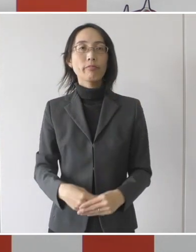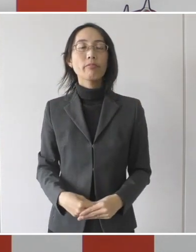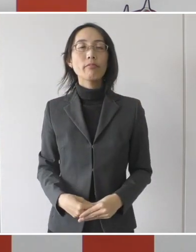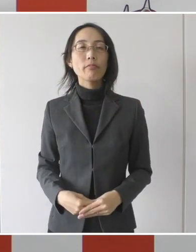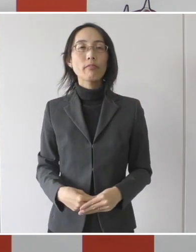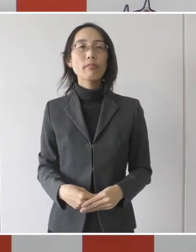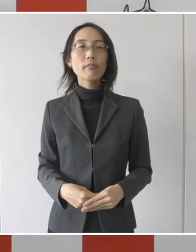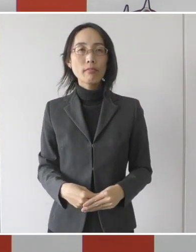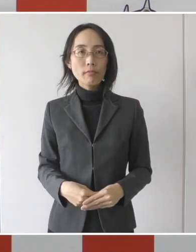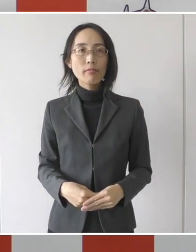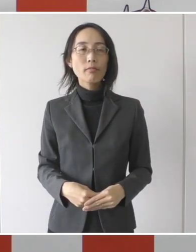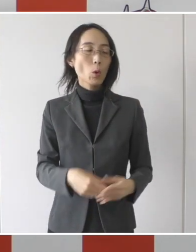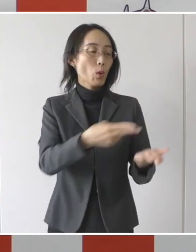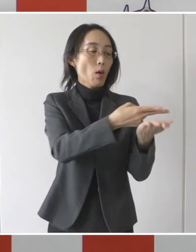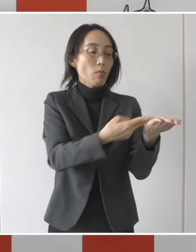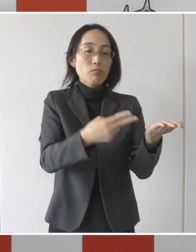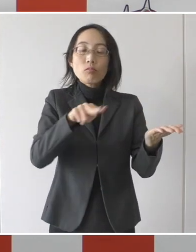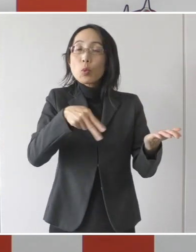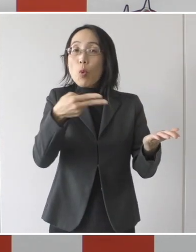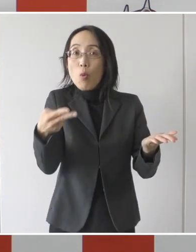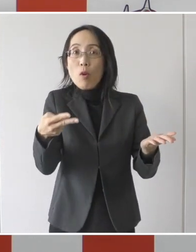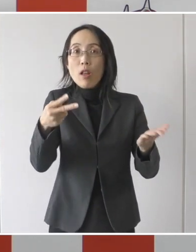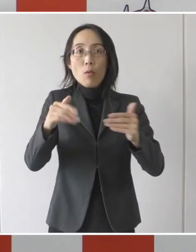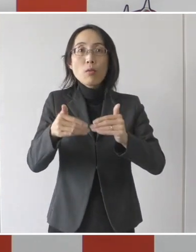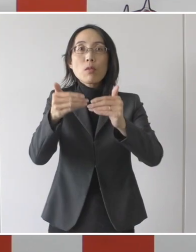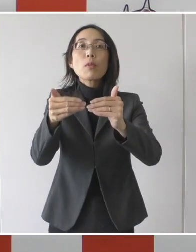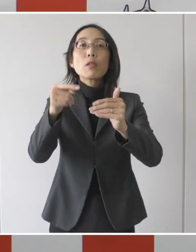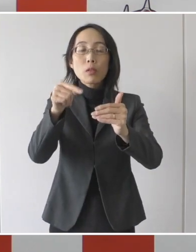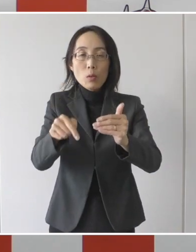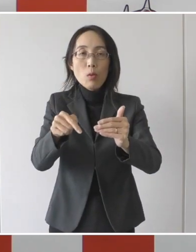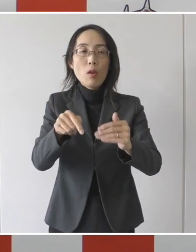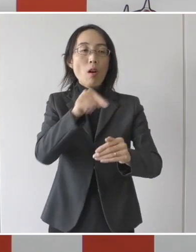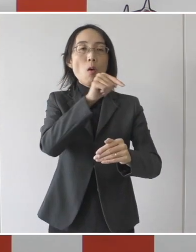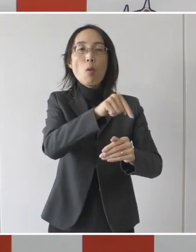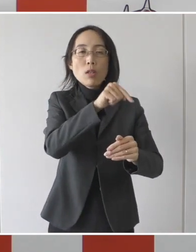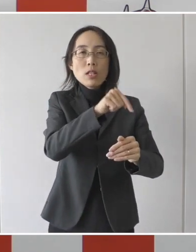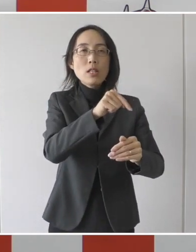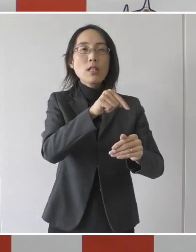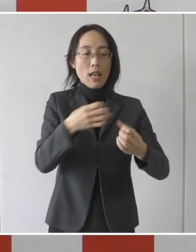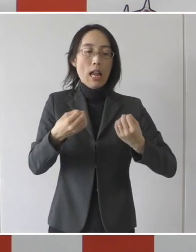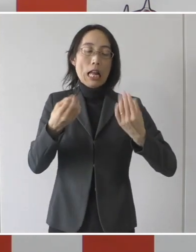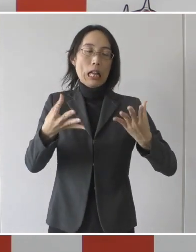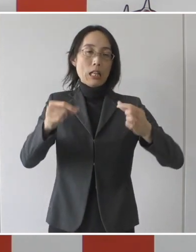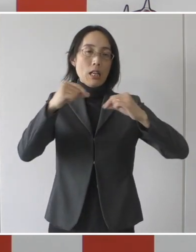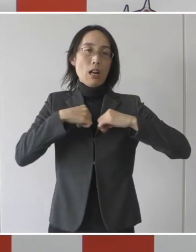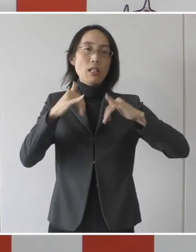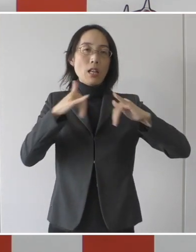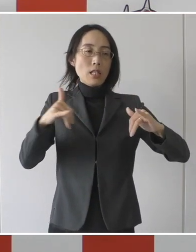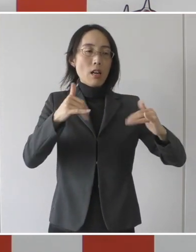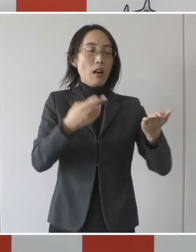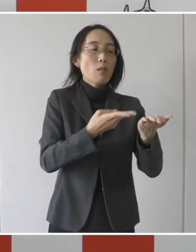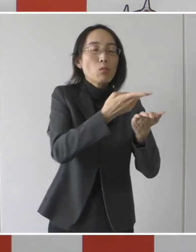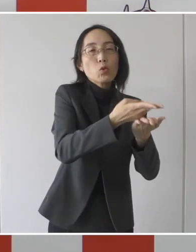こういった転院を促進することで、新たな感染者を受け入れるコロナ病床の